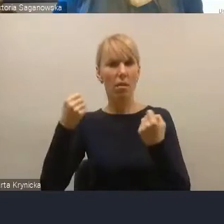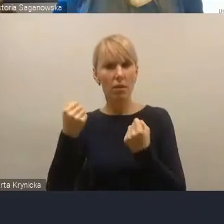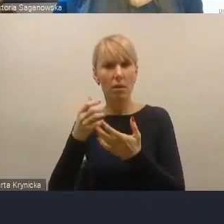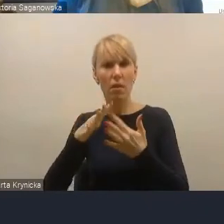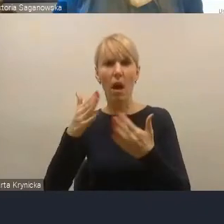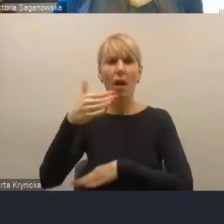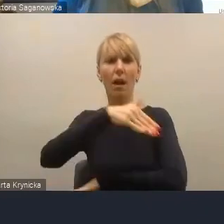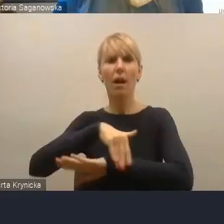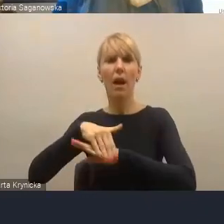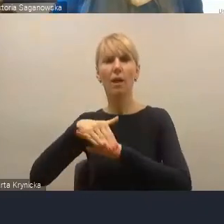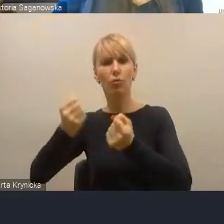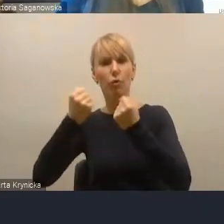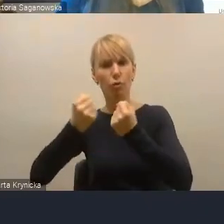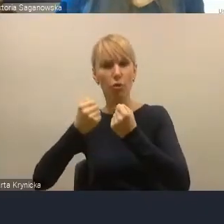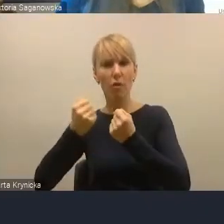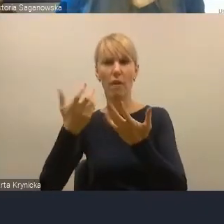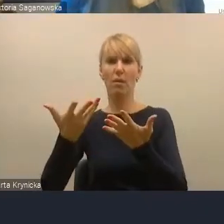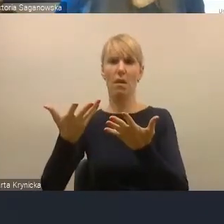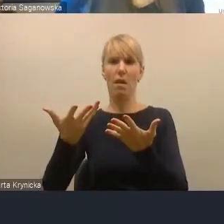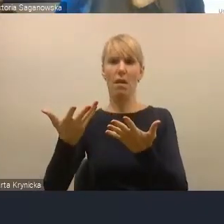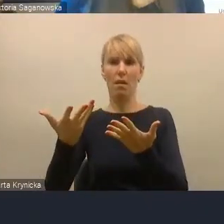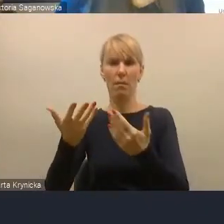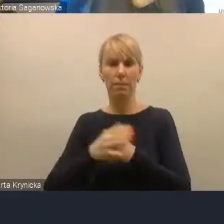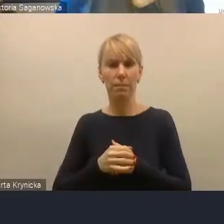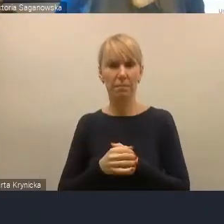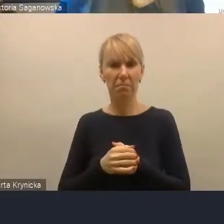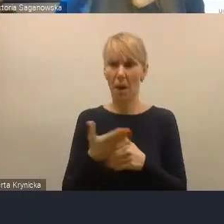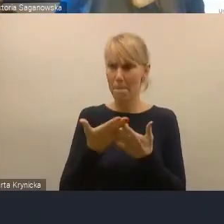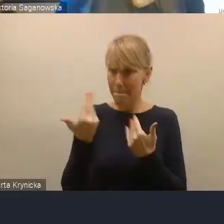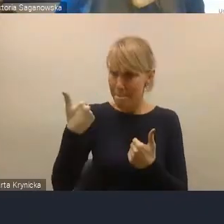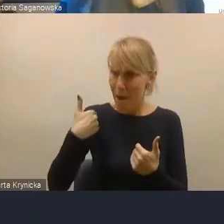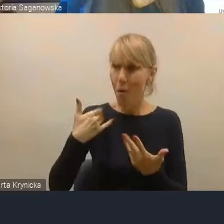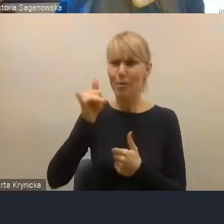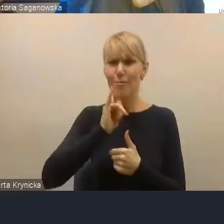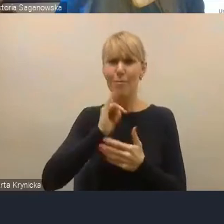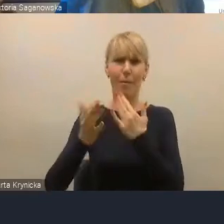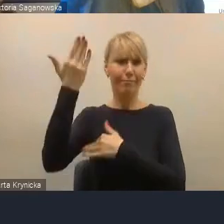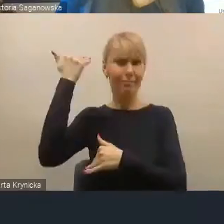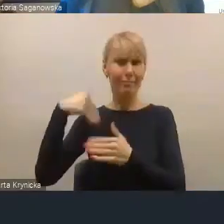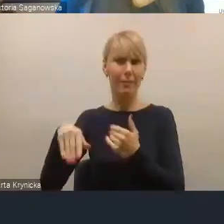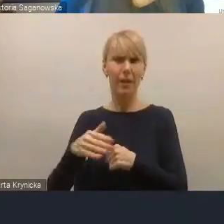Mieliśmy już takie próby i byli tam zarówno tacy, którzy byli poza granicą, a bardzo chcieli być,